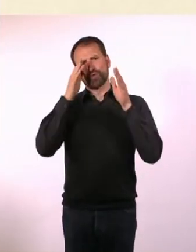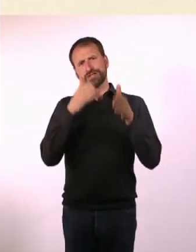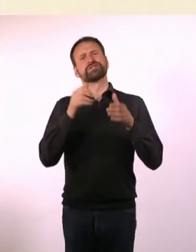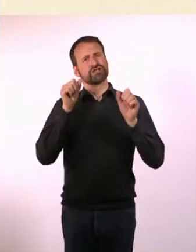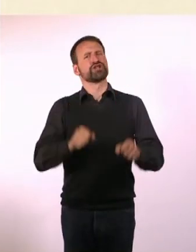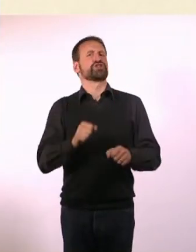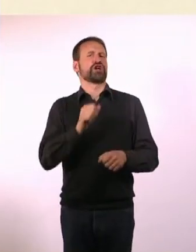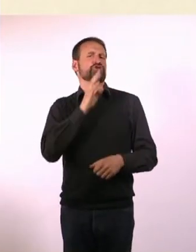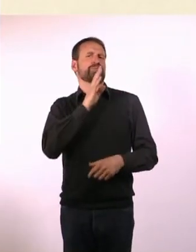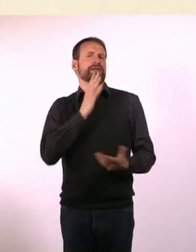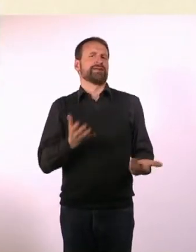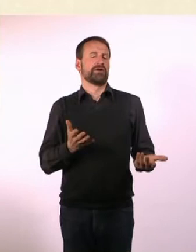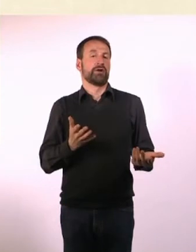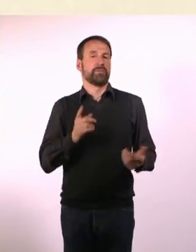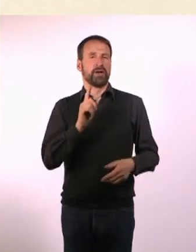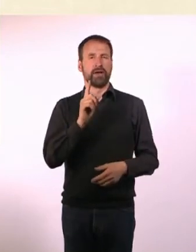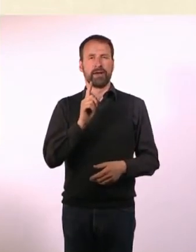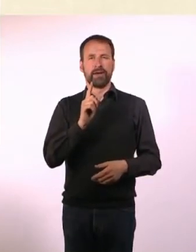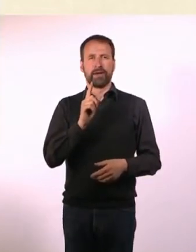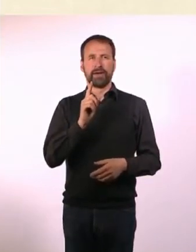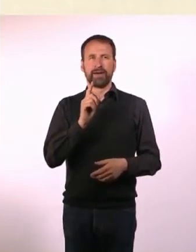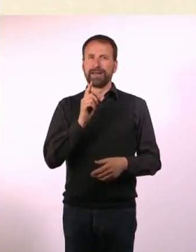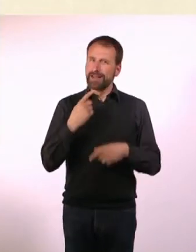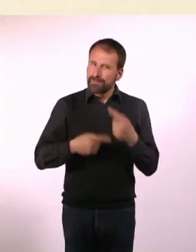Das heißt aber nicht, dass wir es immer und über jedes Thema können.